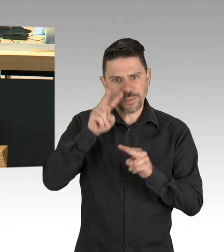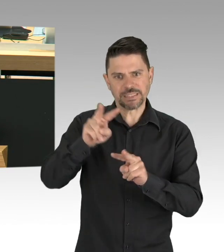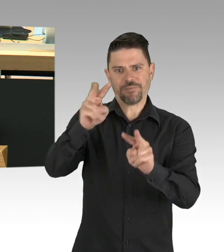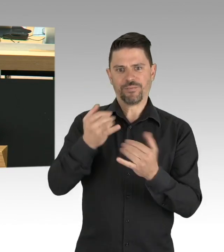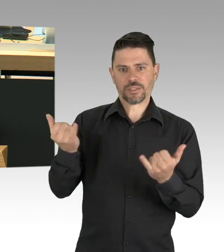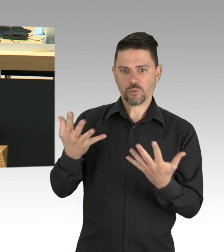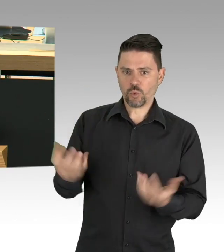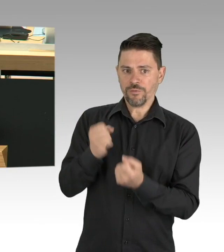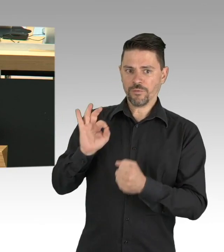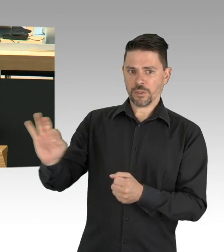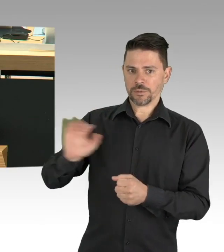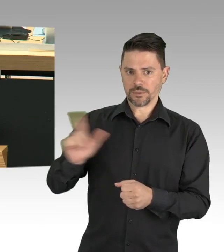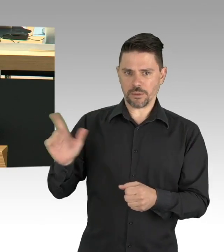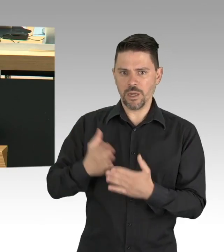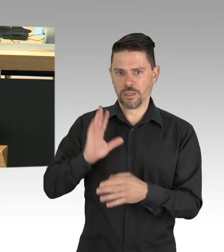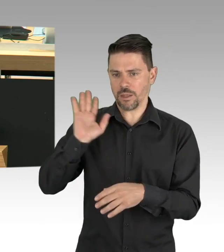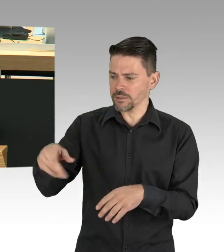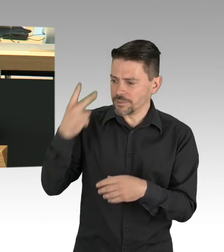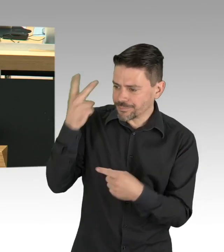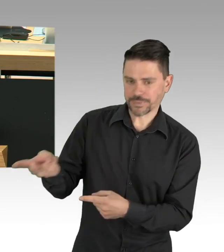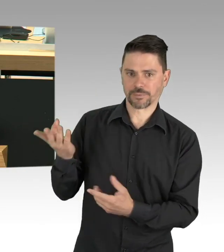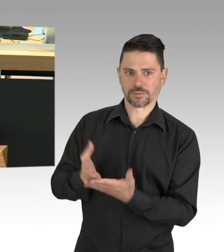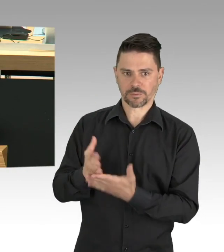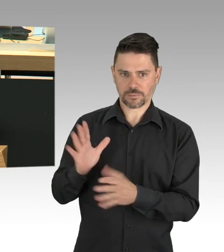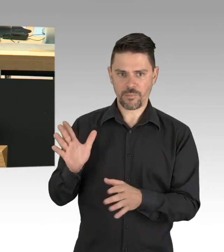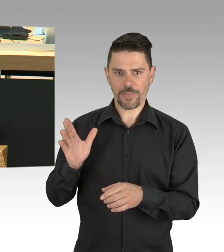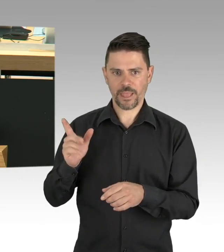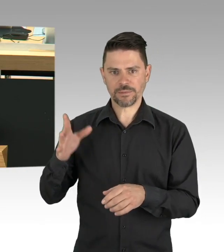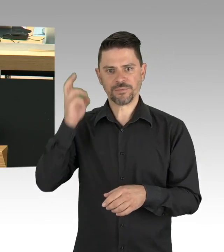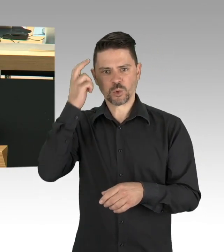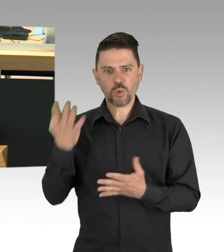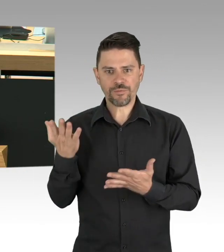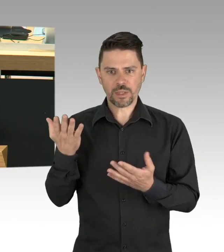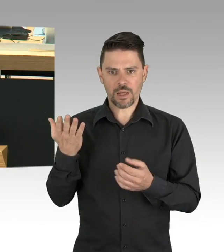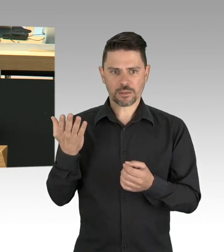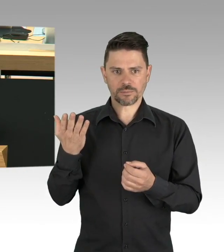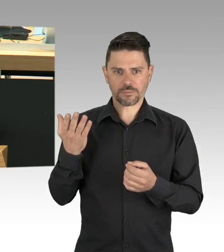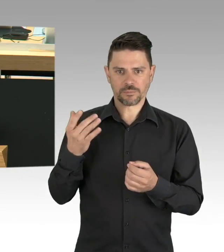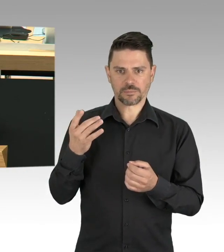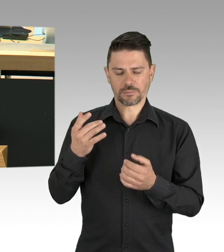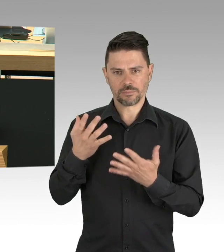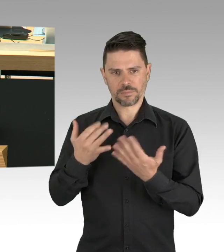dann erhalten wir die Bereitschaft zum Durchhalten und zum Infektionsschutz und darauf kommt es an,